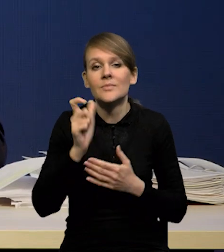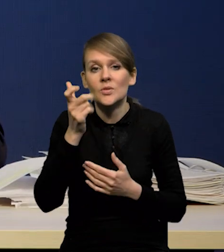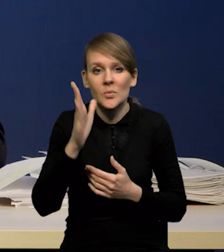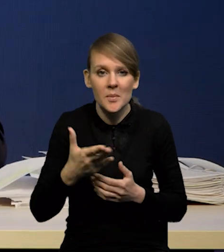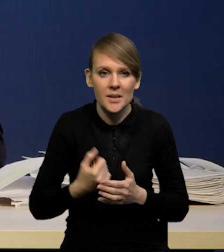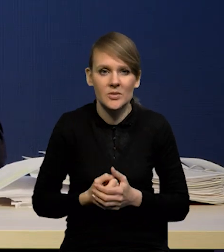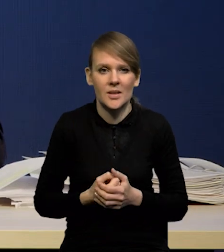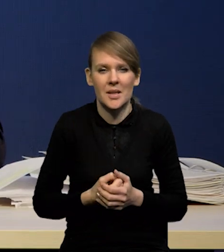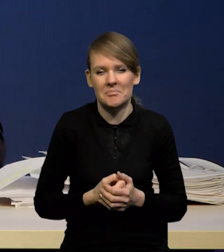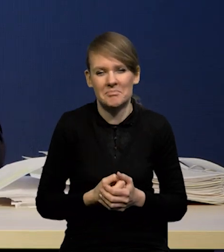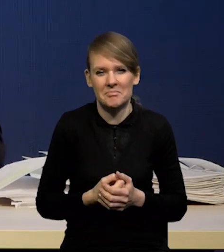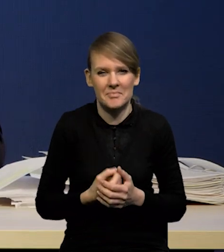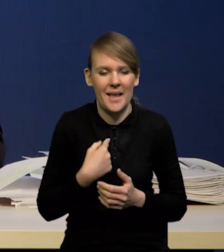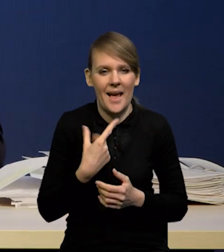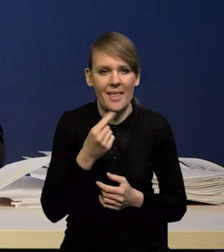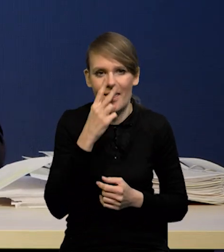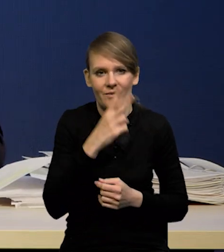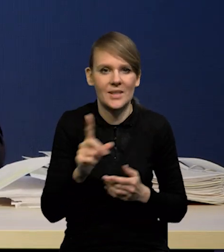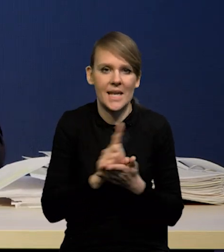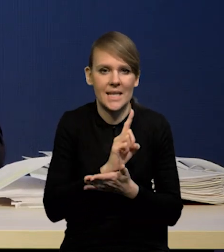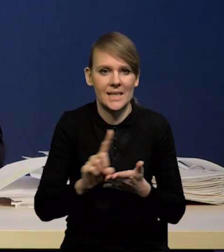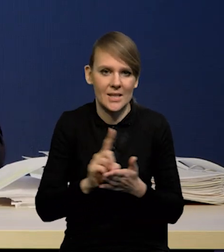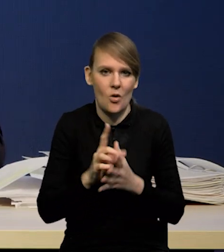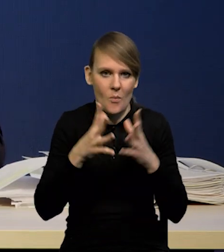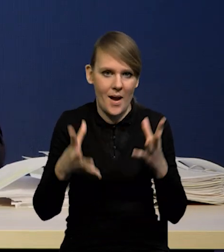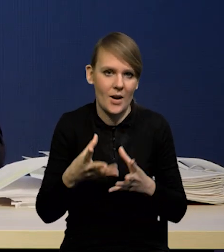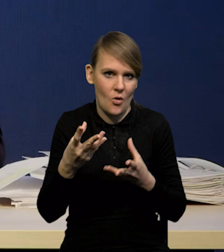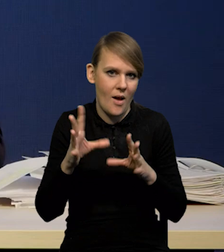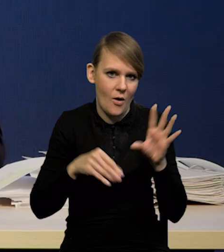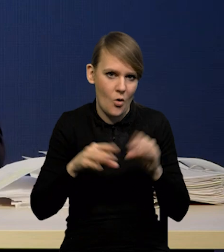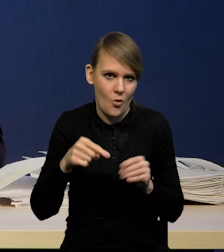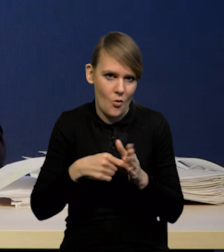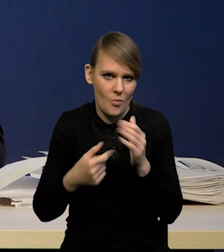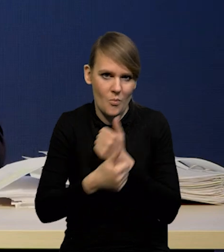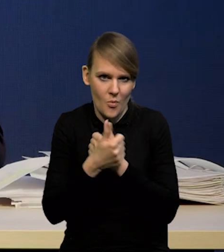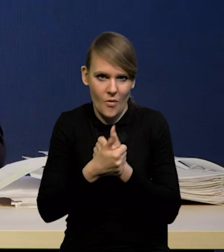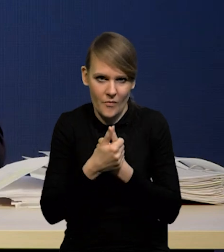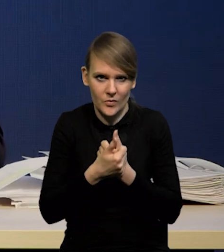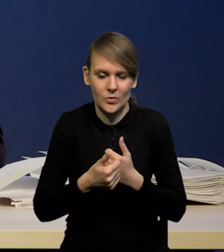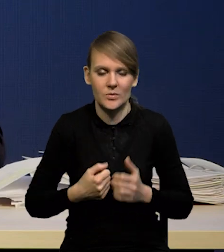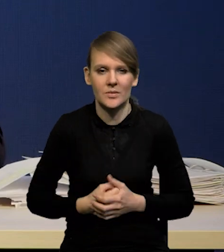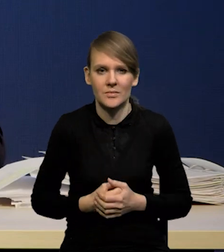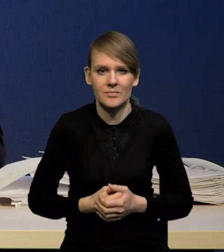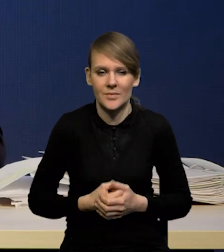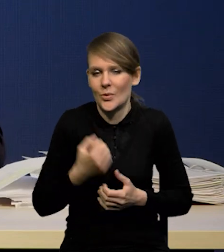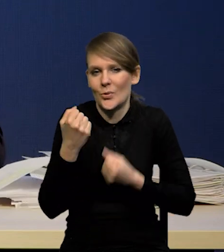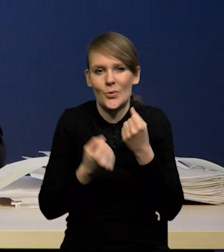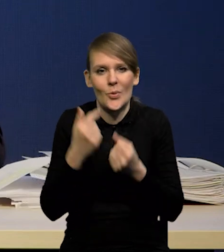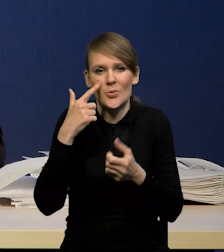raczej nie widziałbym wielkiego ryzyka makroekonomicznego z tego powodu, gdyż trudno przewidywać,